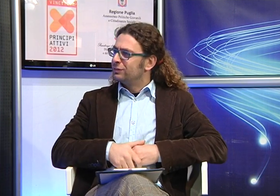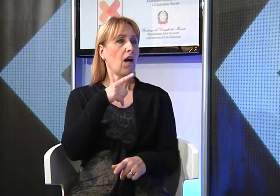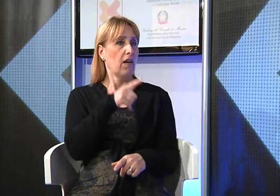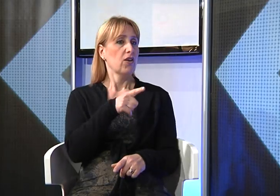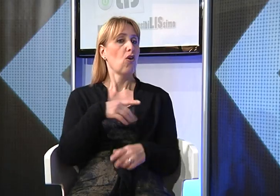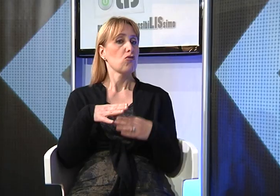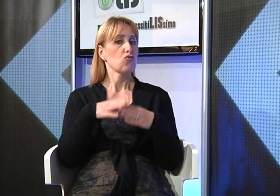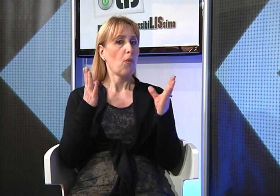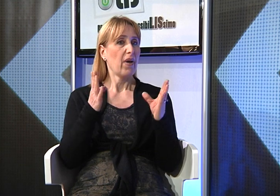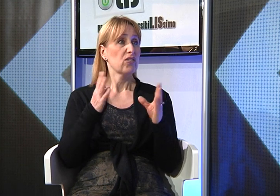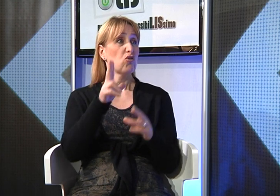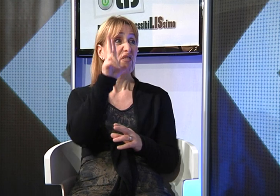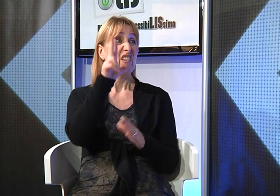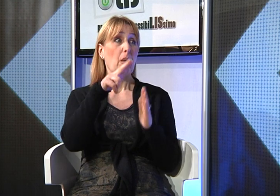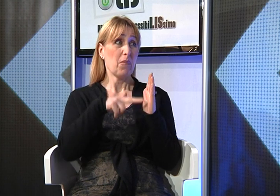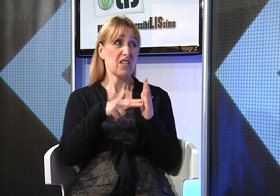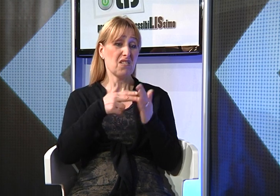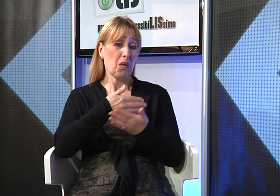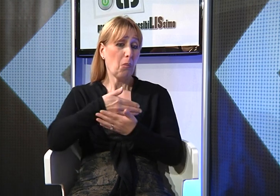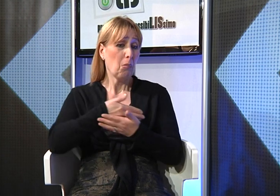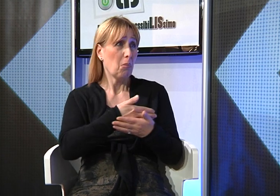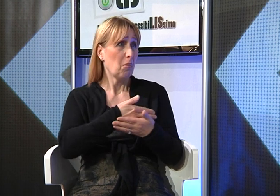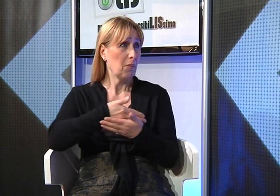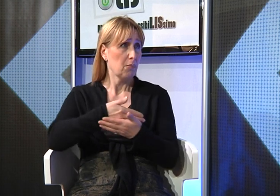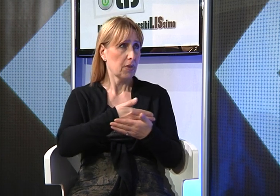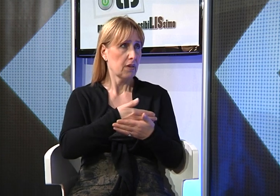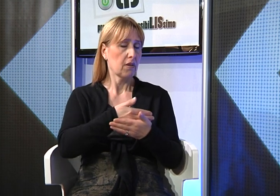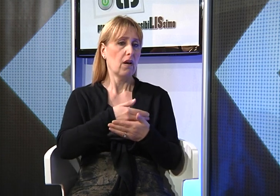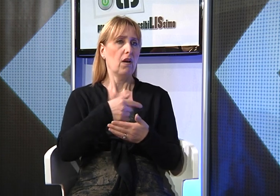l'ho scoperto quando la bambina aveva soli tre mesi. Avevo notato un comportamento